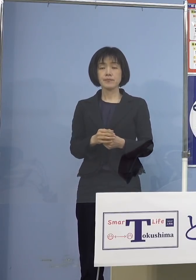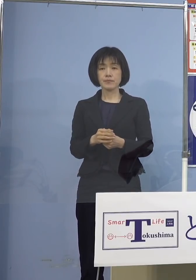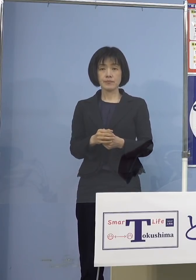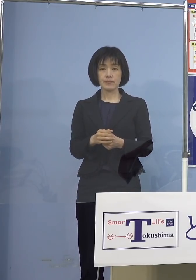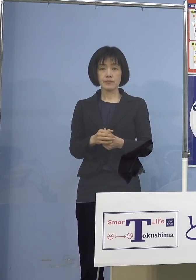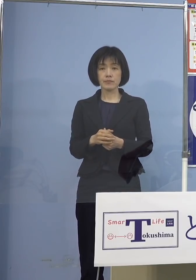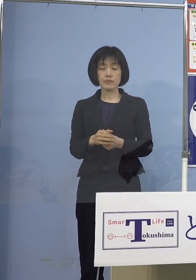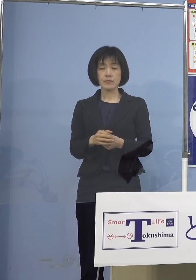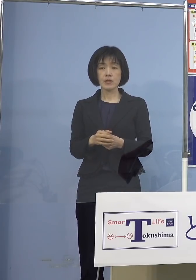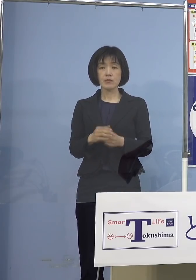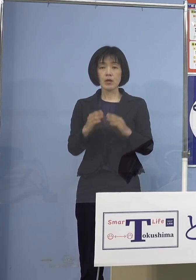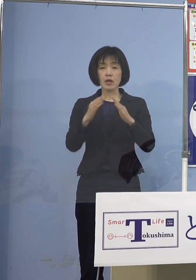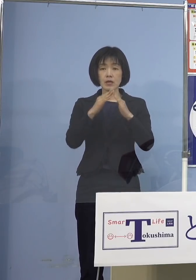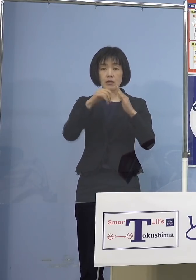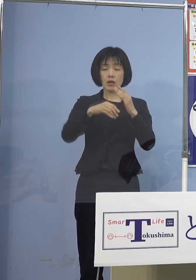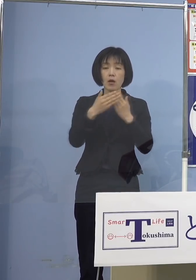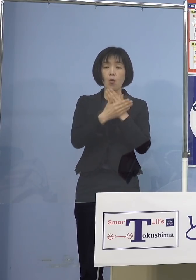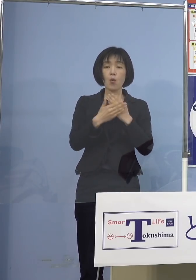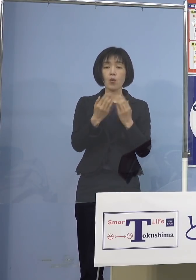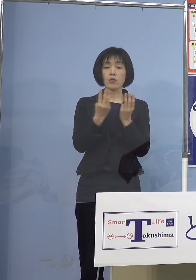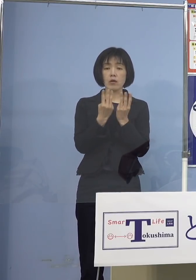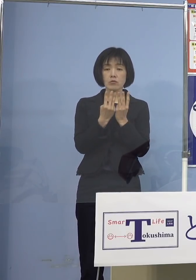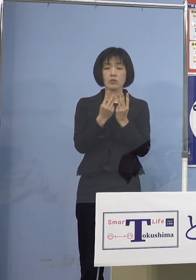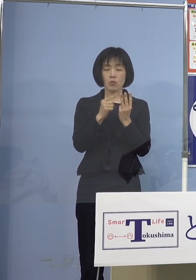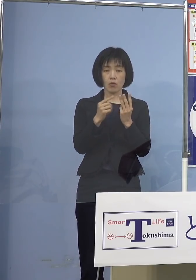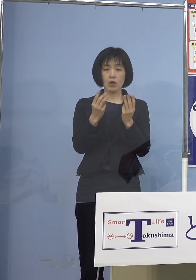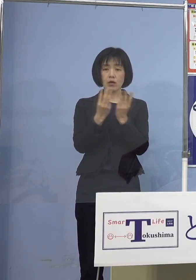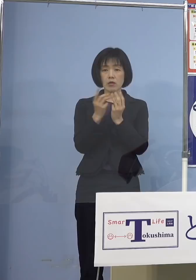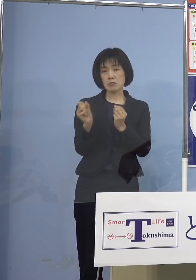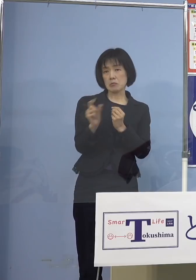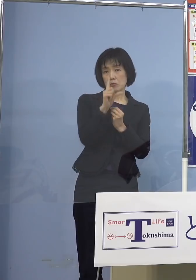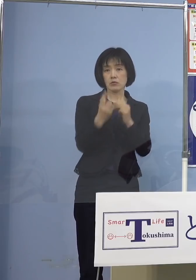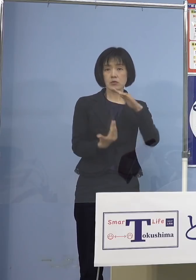自宅療養の数、これが過去最高と なっている訳ですから